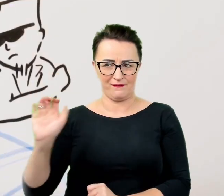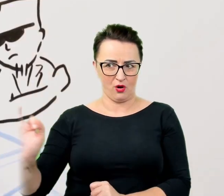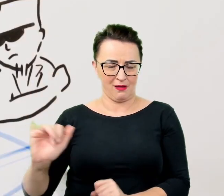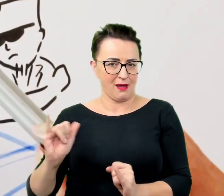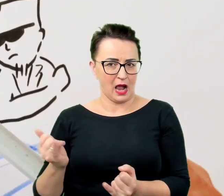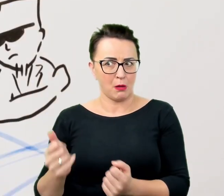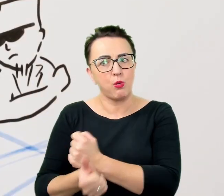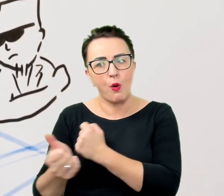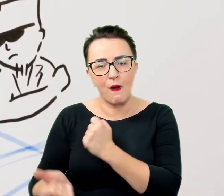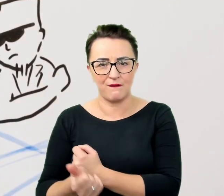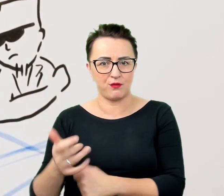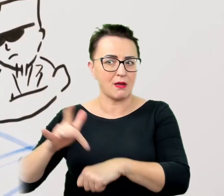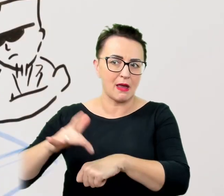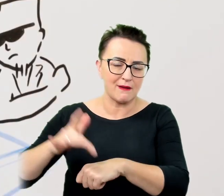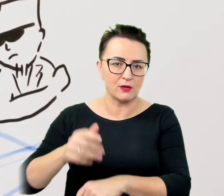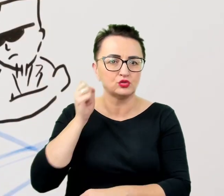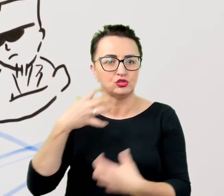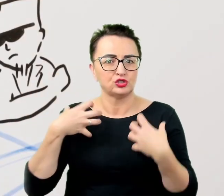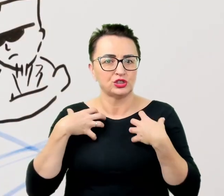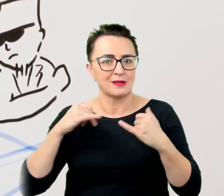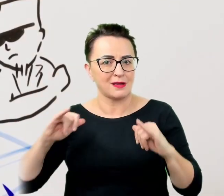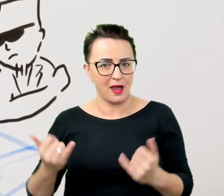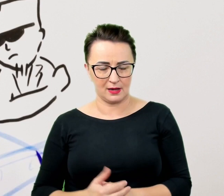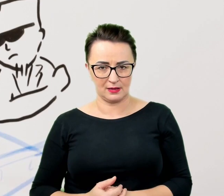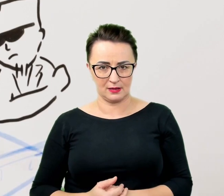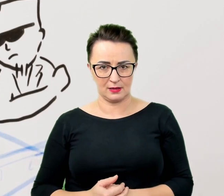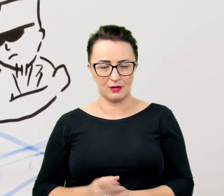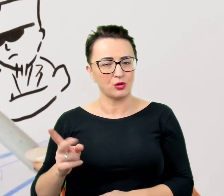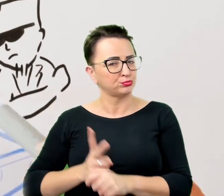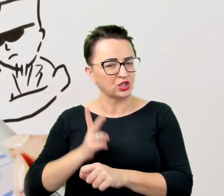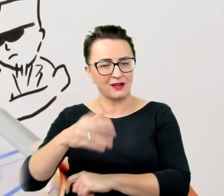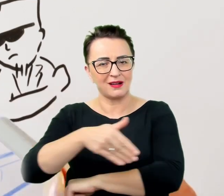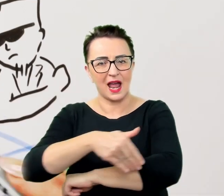To przekroczenie granicy intymności, na którą rozmówca musiałby najpierw wyrazić zgodę,